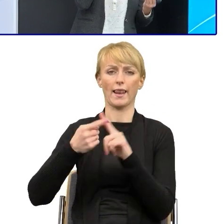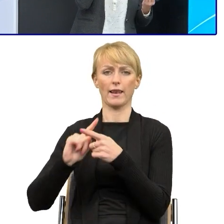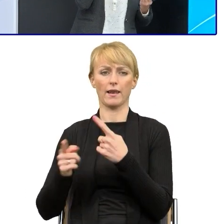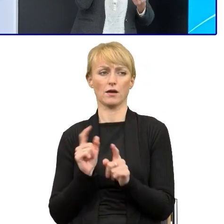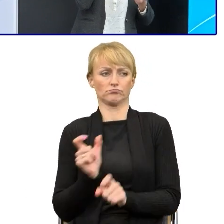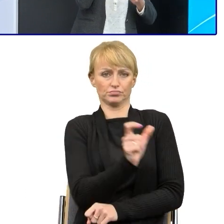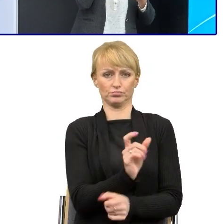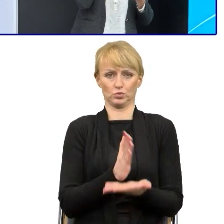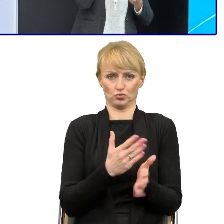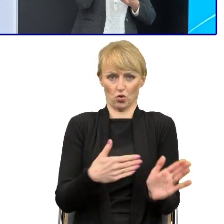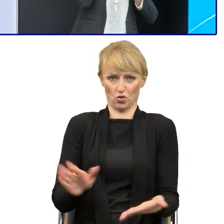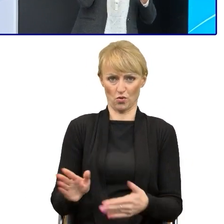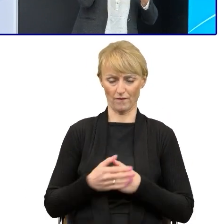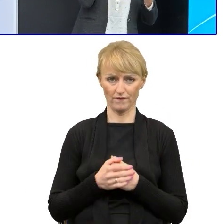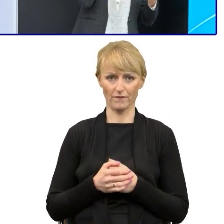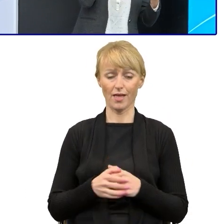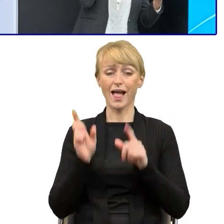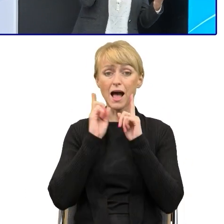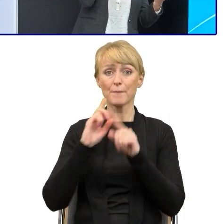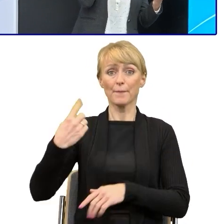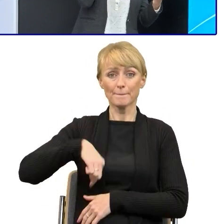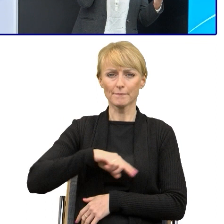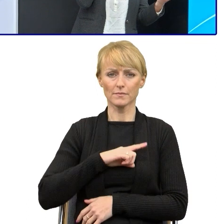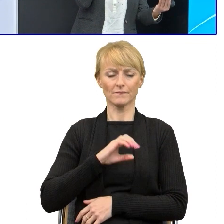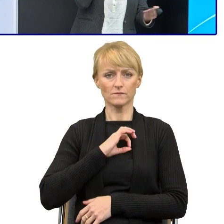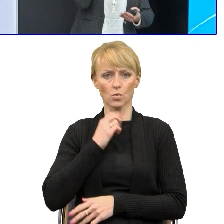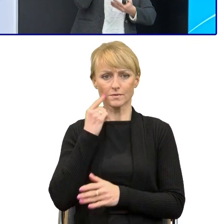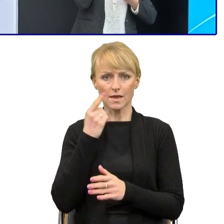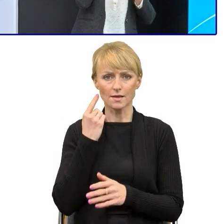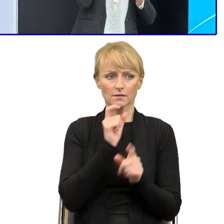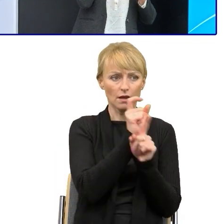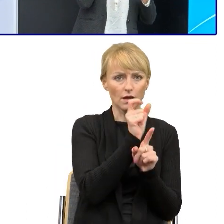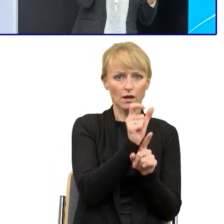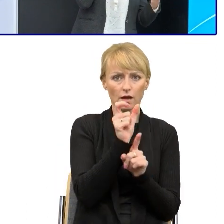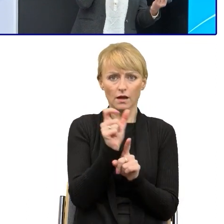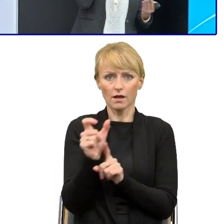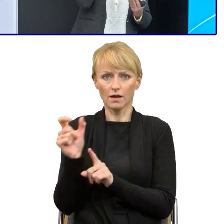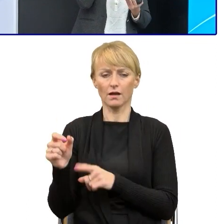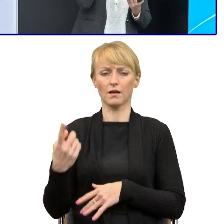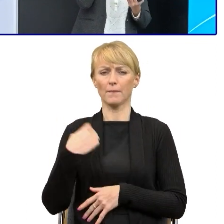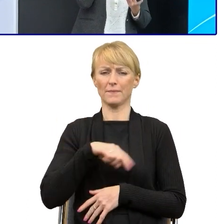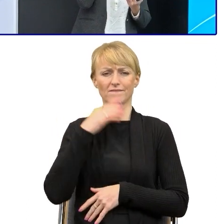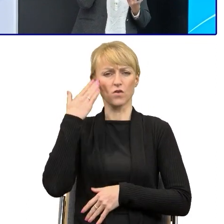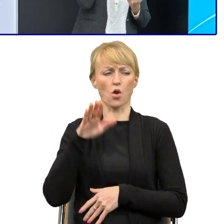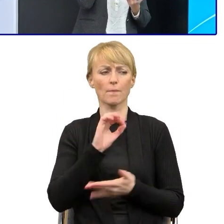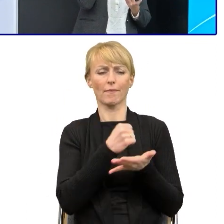a jeszcze do tego prostym, to boimy się, że tutaj zgubimy sens, że interpretacja później będzie niewłaściwa.